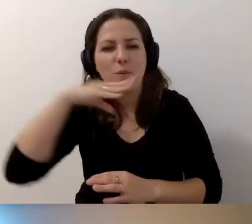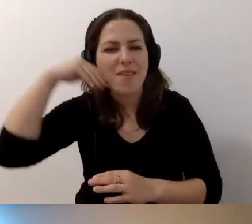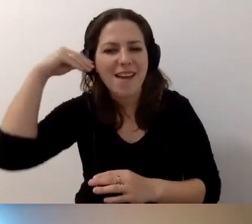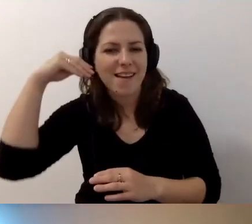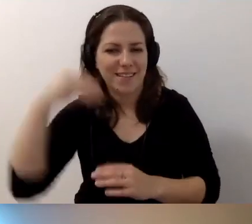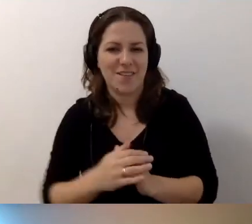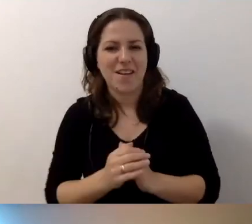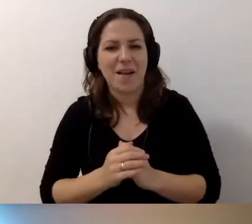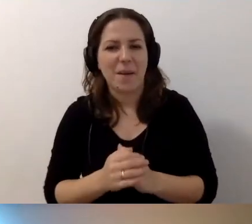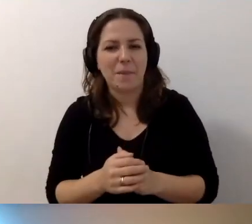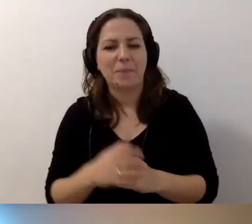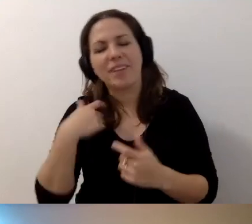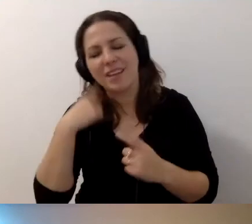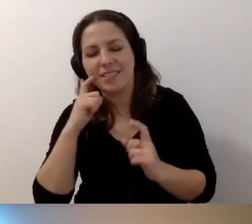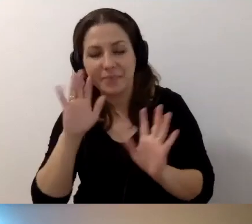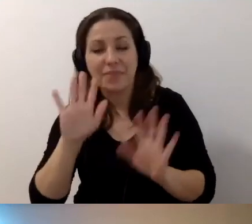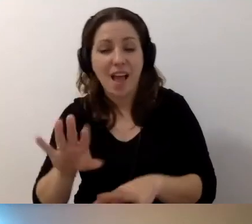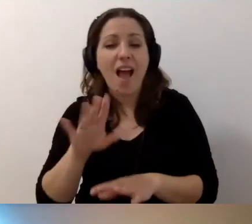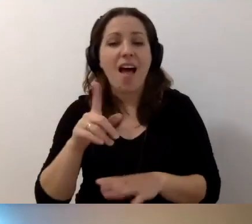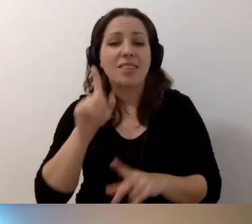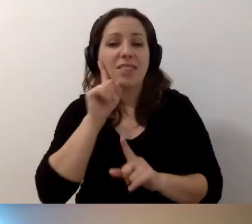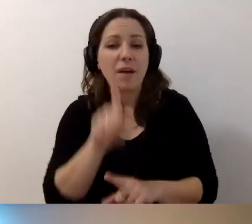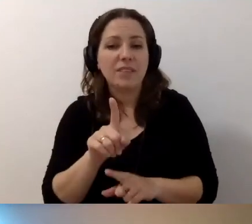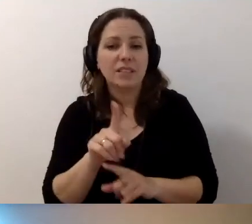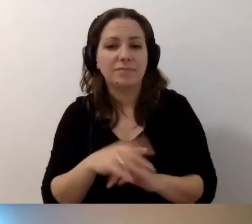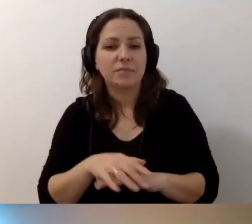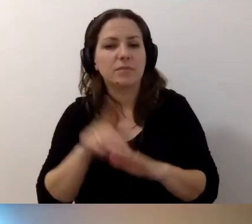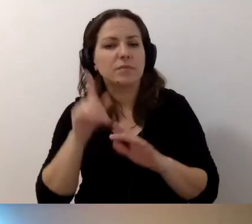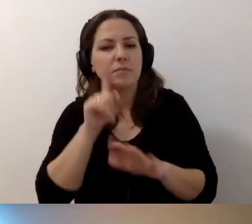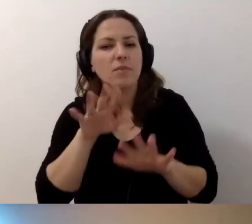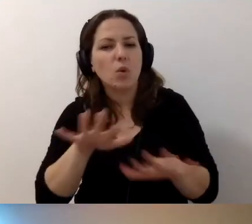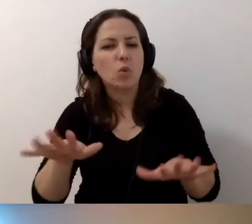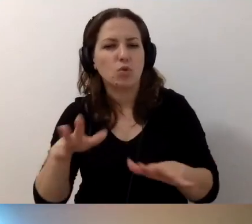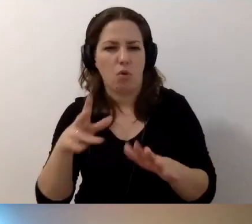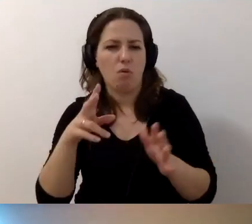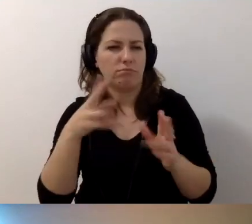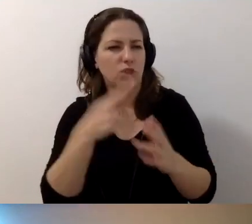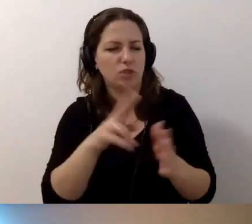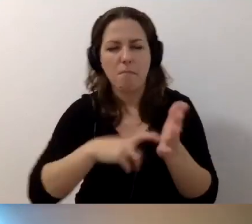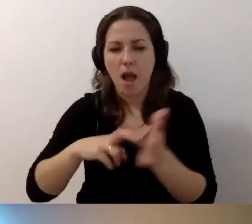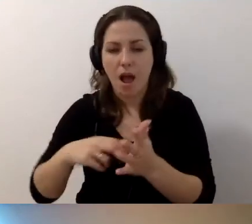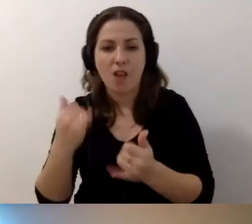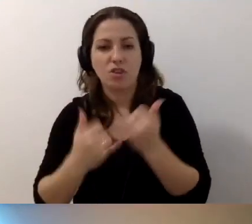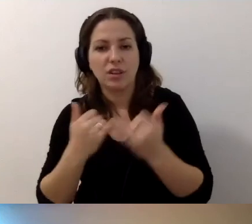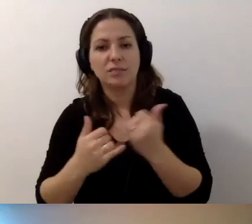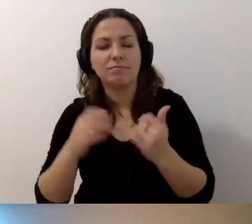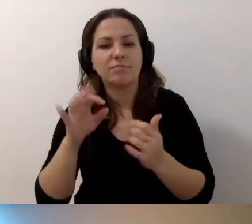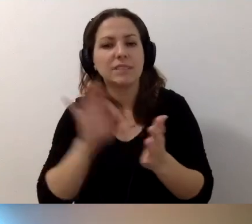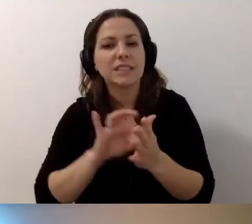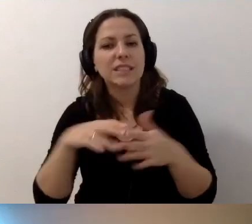Przepraszam, aż się śmieję. Wielu rzeczy brakuje. Ale jeżeli zapadniemy w ciemność, to staniemy.